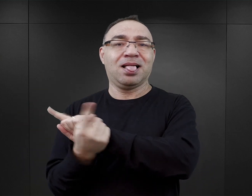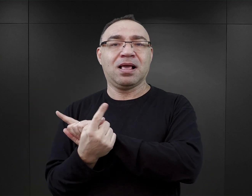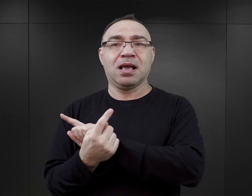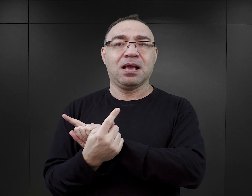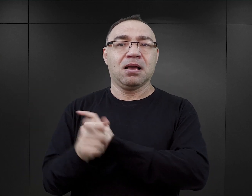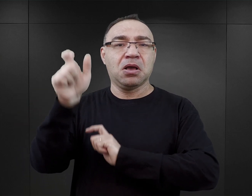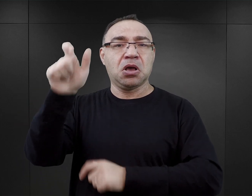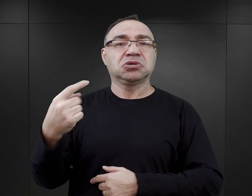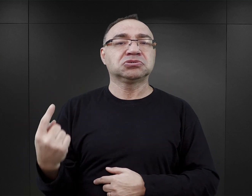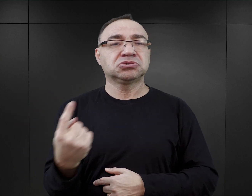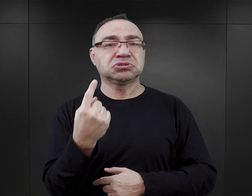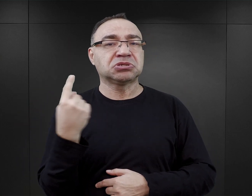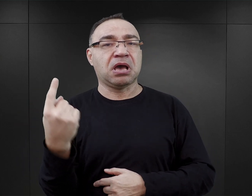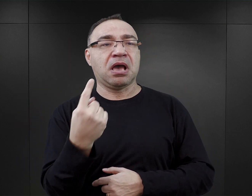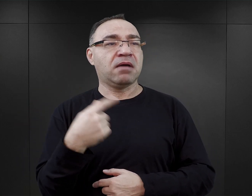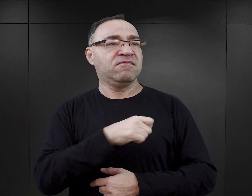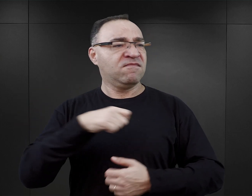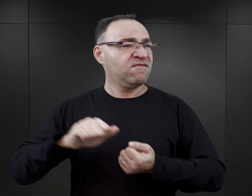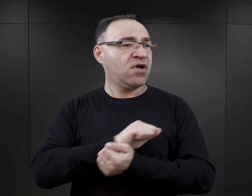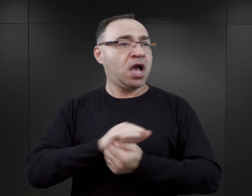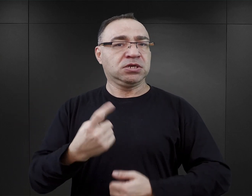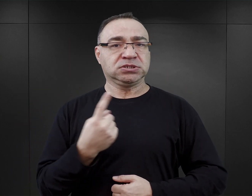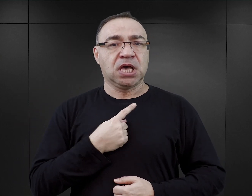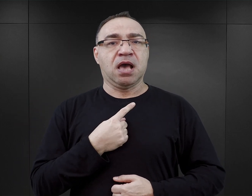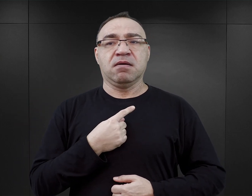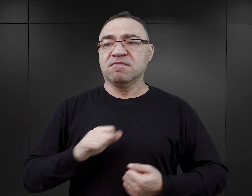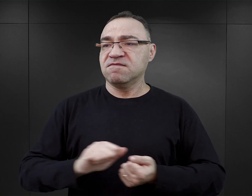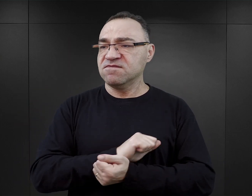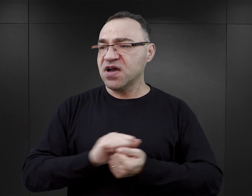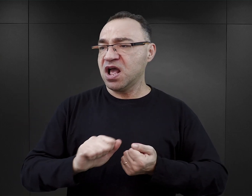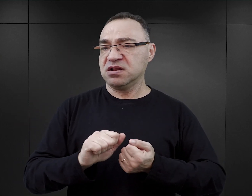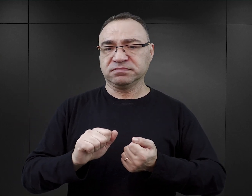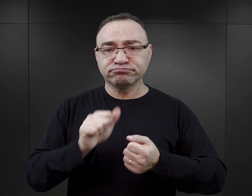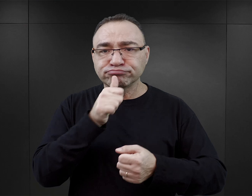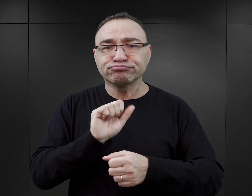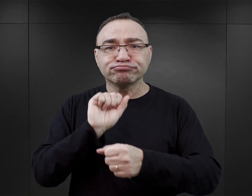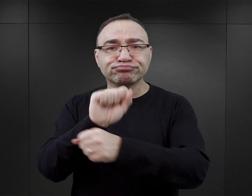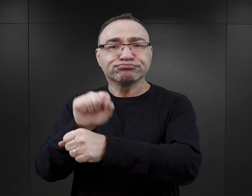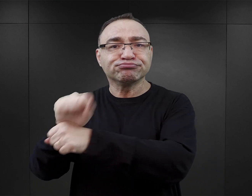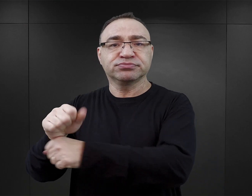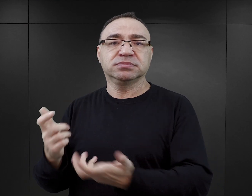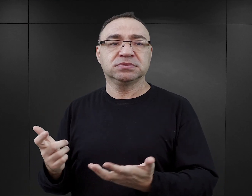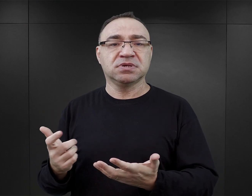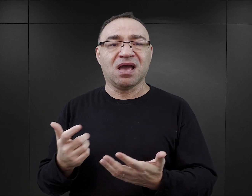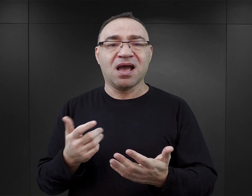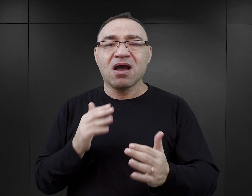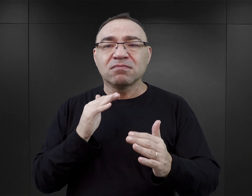jako takie właśnie samotne wyspy, które walczą w pojedynkę, które te relacje mają ograniczone do minimum